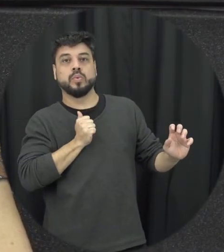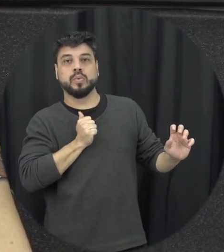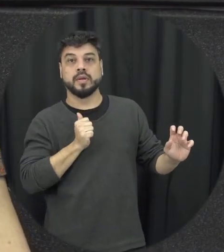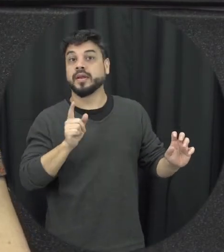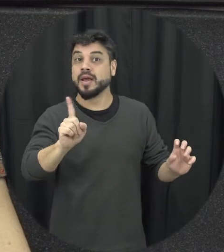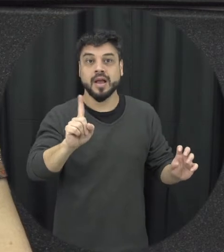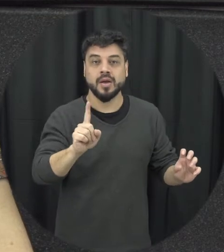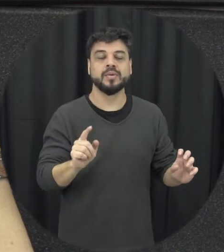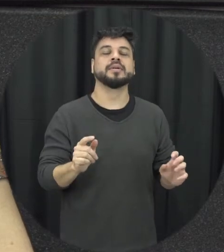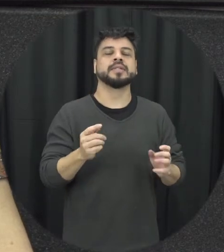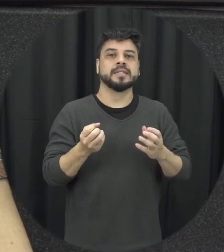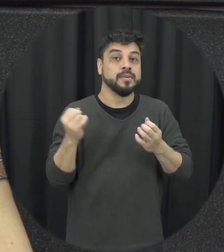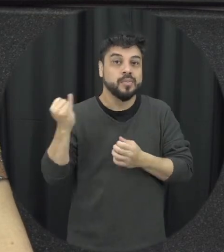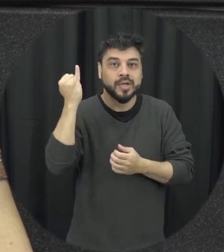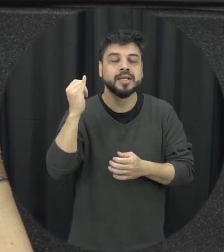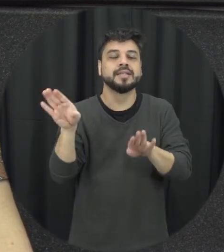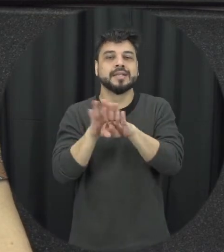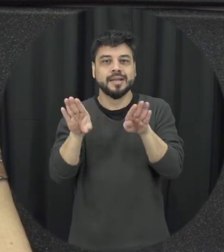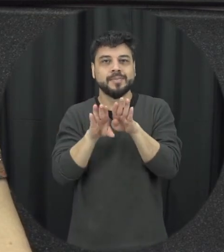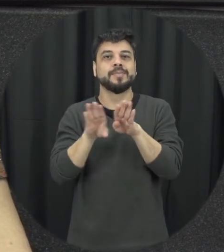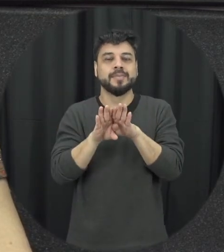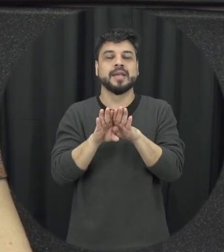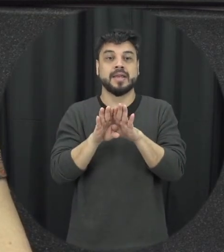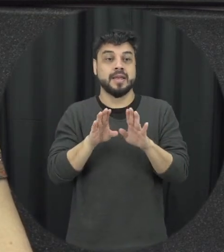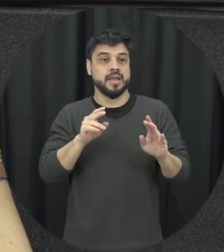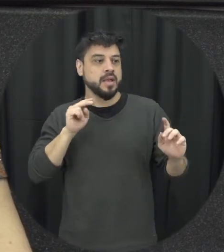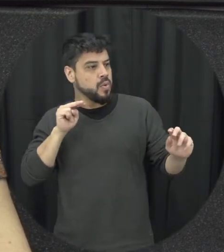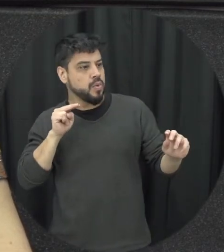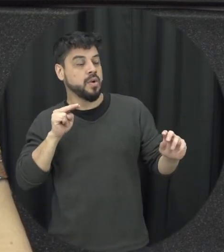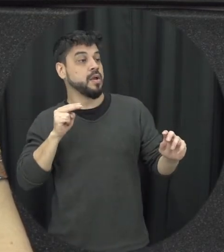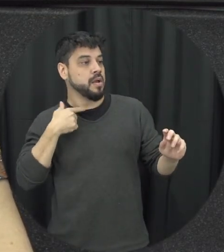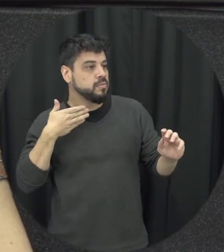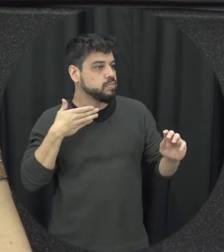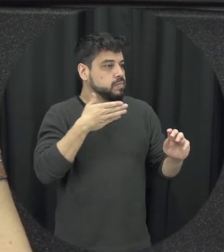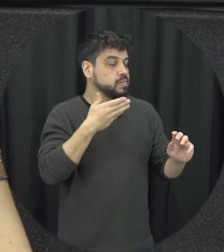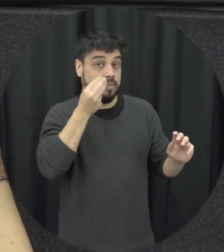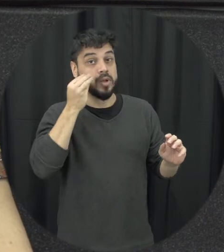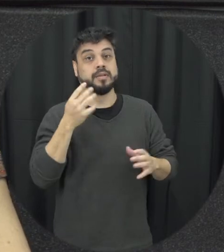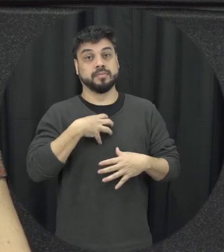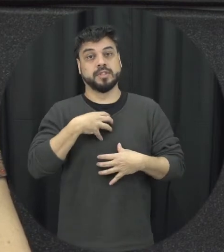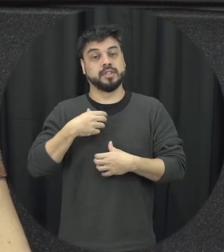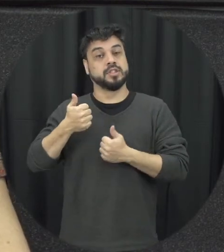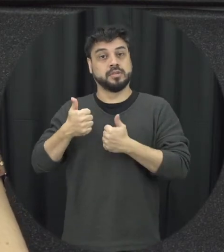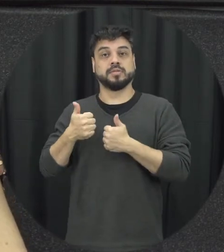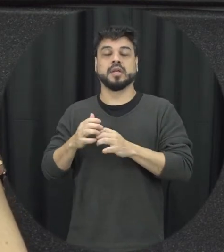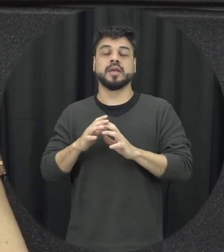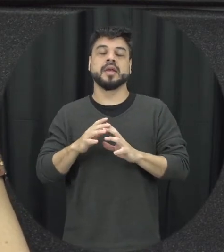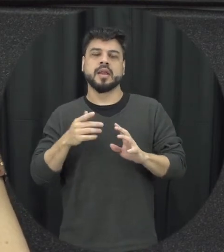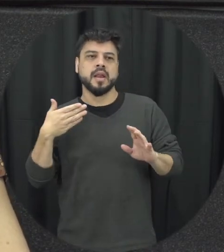importante que vocês também possam né intervir de forma segura nessas situações da gente também fez